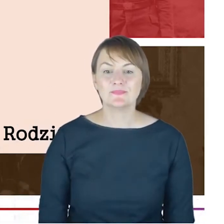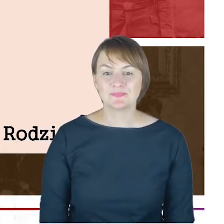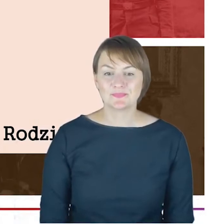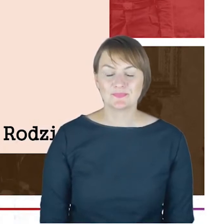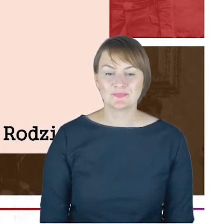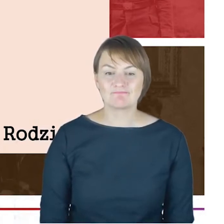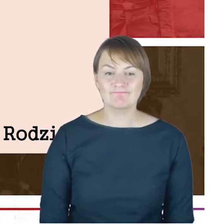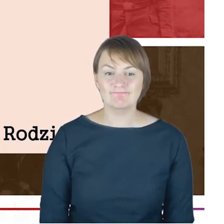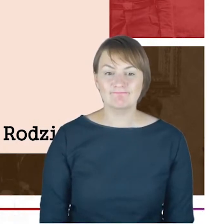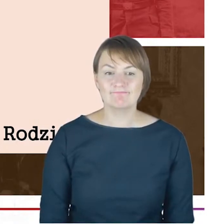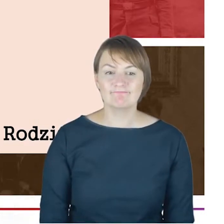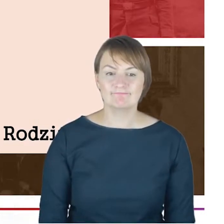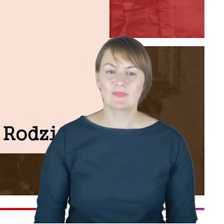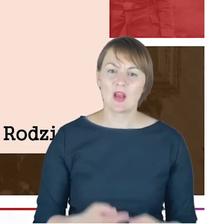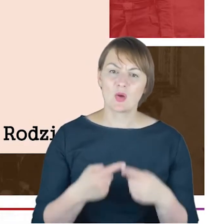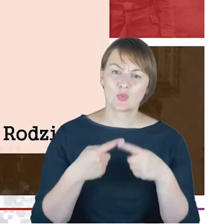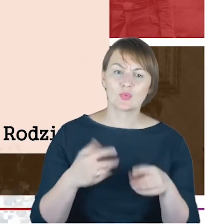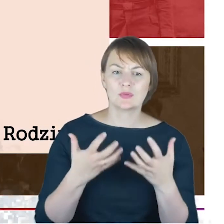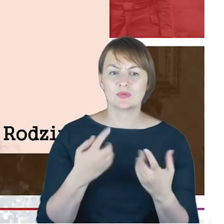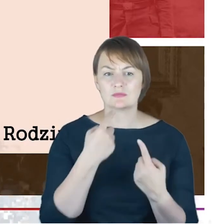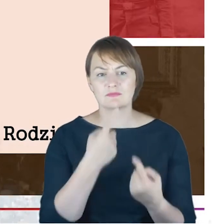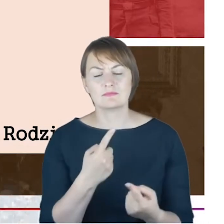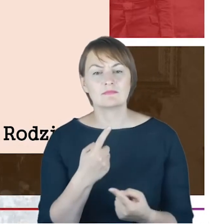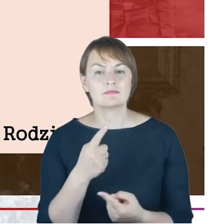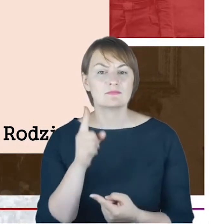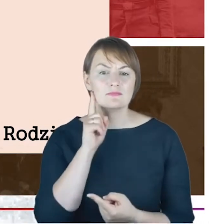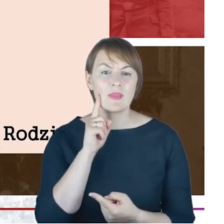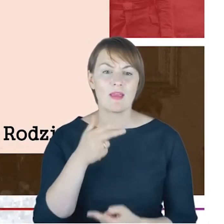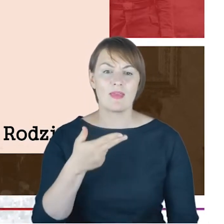króciutko na Naftalego Cohena bo to z kolei był bratanek